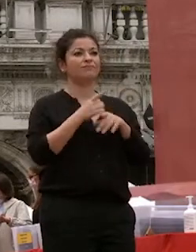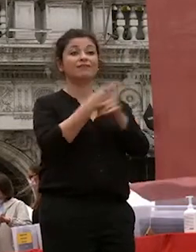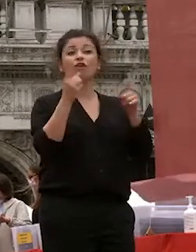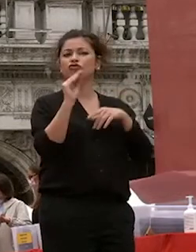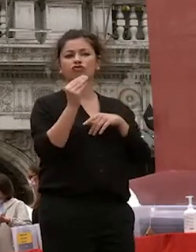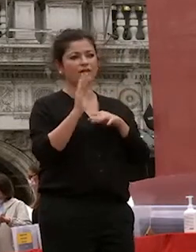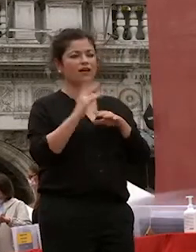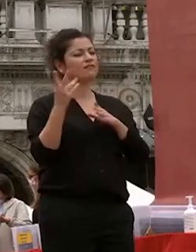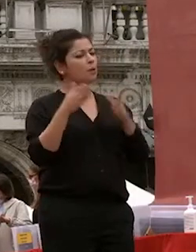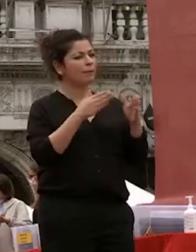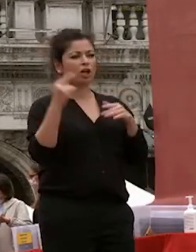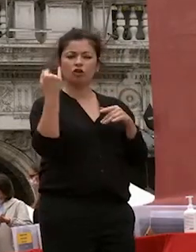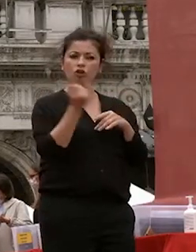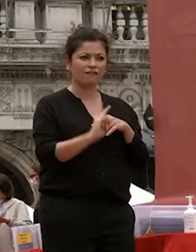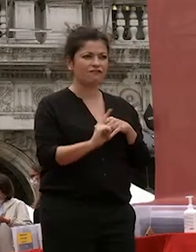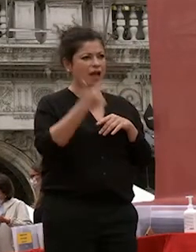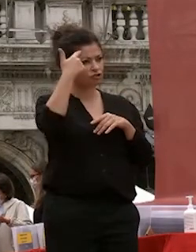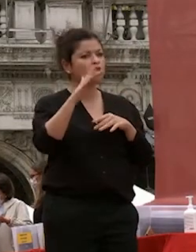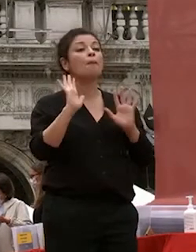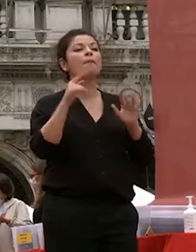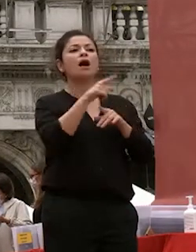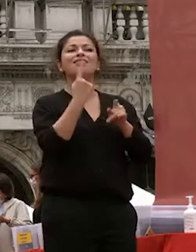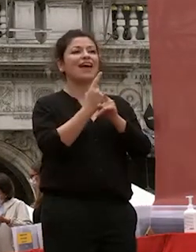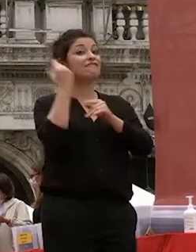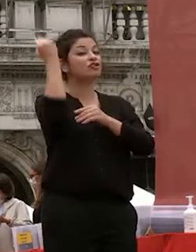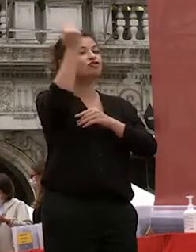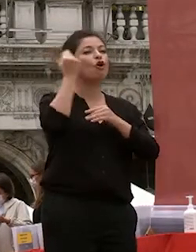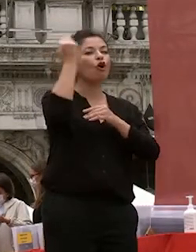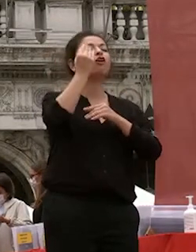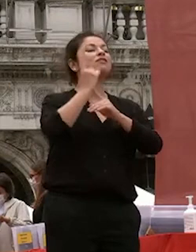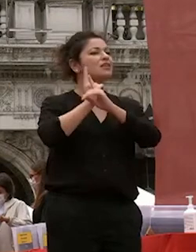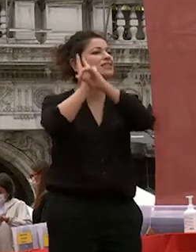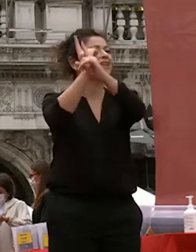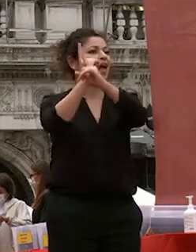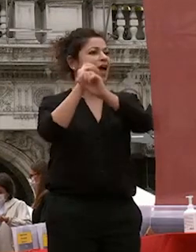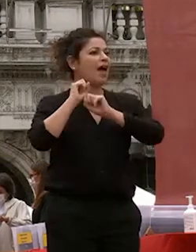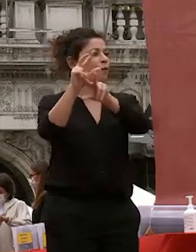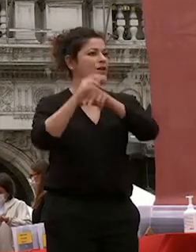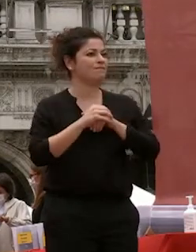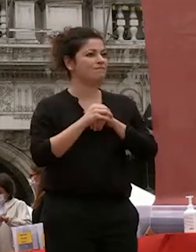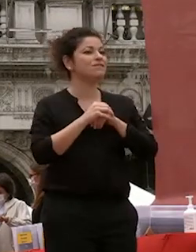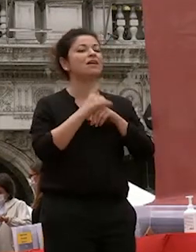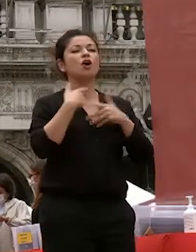dovete inseguire i vostri sogni come ha detto il rettore sono lieta di potervi